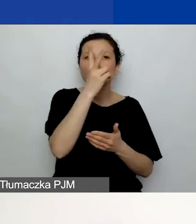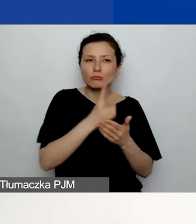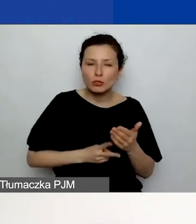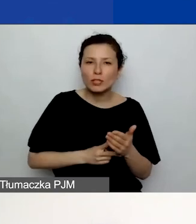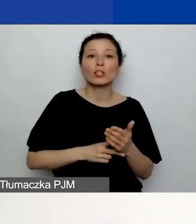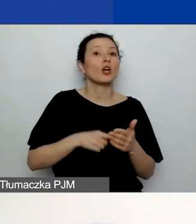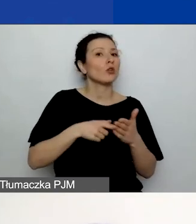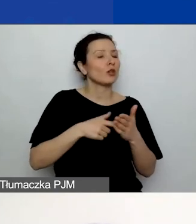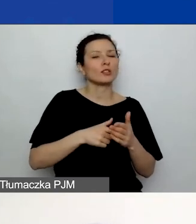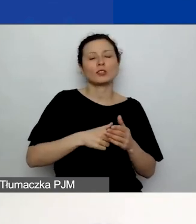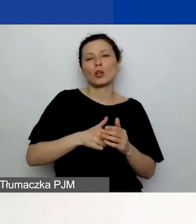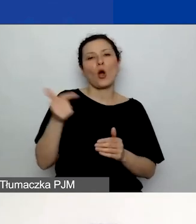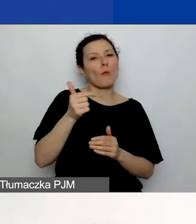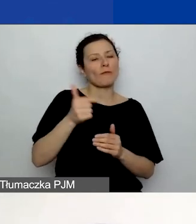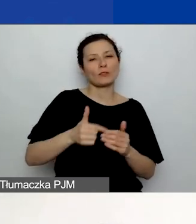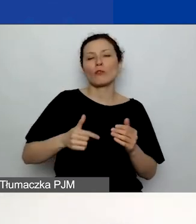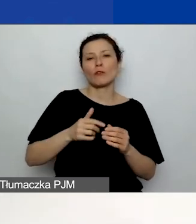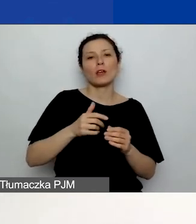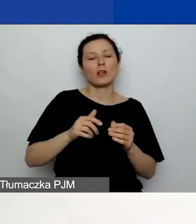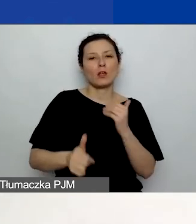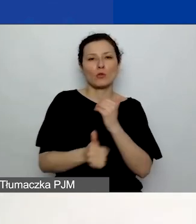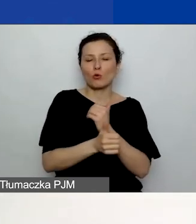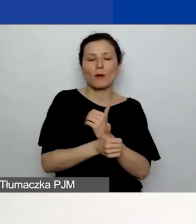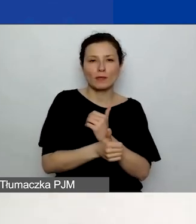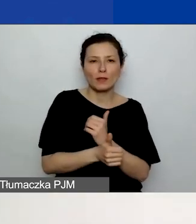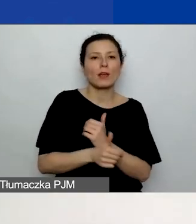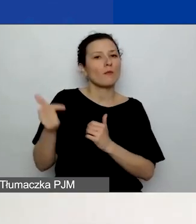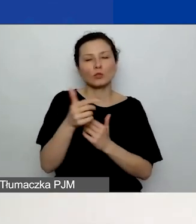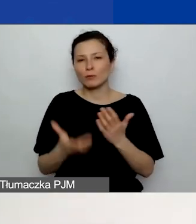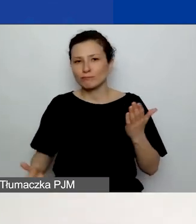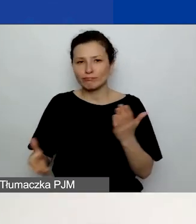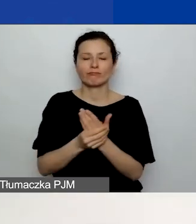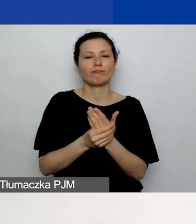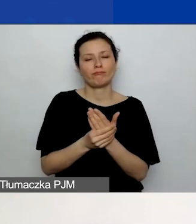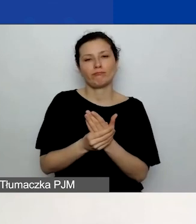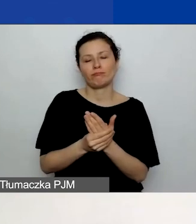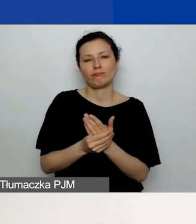Natomiast musi być dołączony do generatora. Dla tych z państwa,